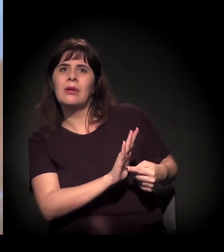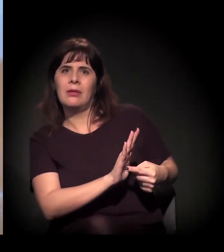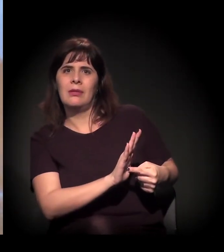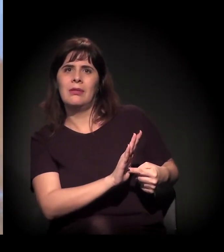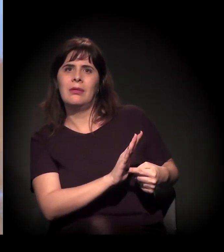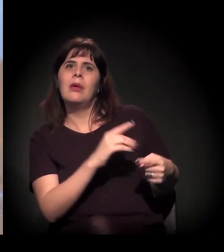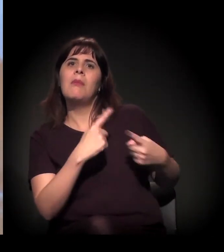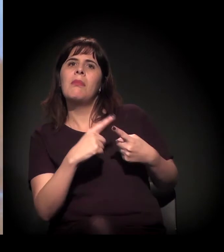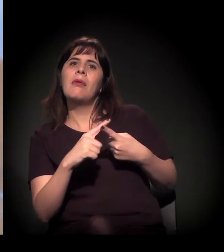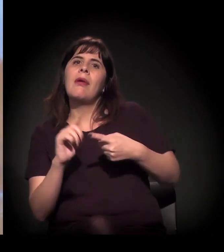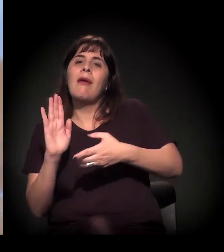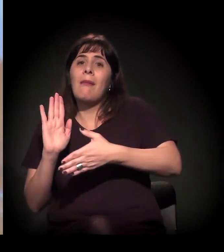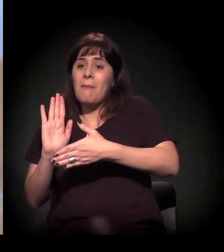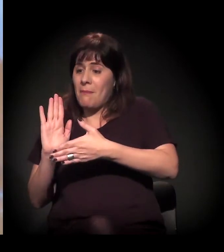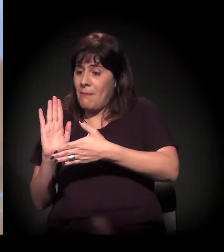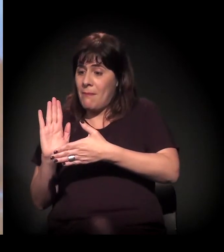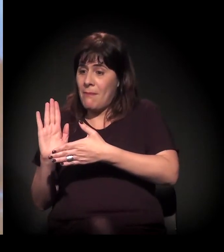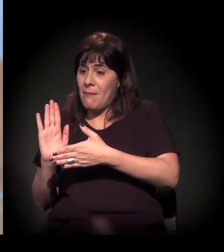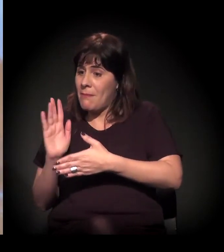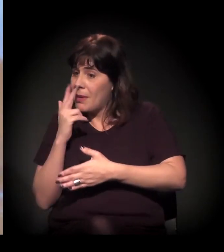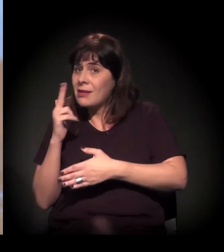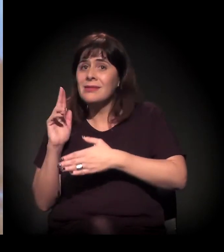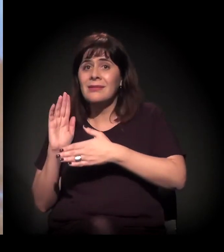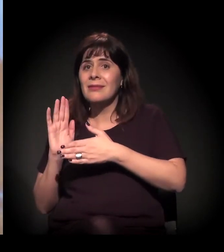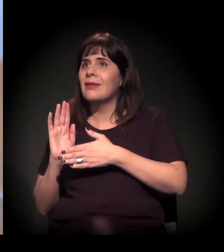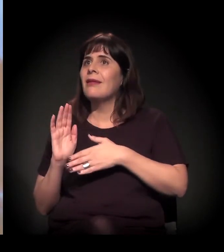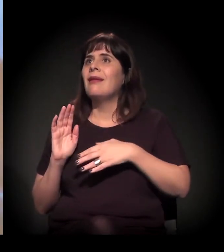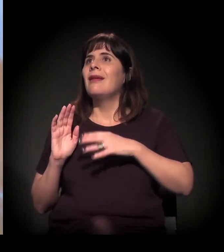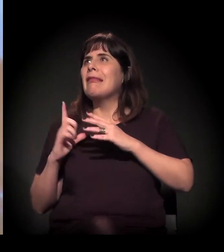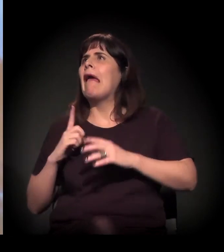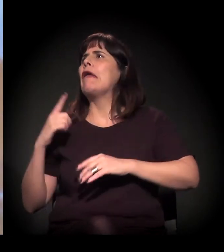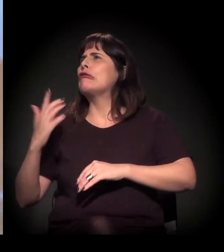A pauta já esvazia pelo excesso de outras... Pelo excesso.